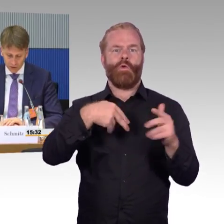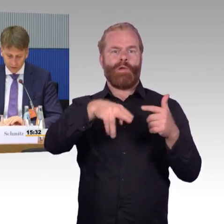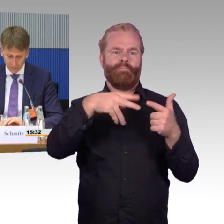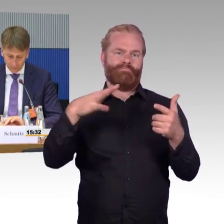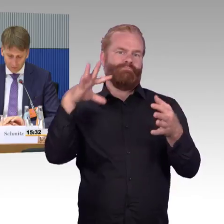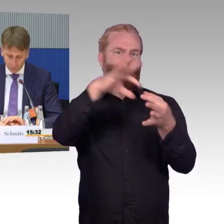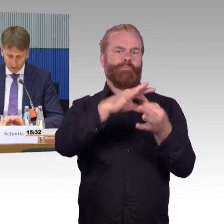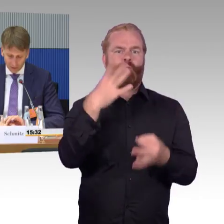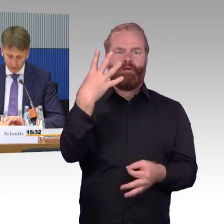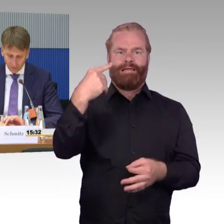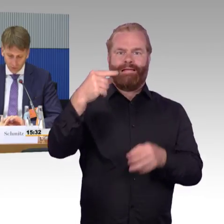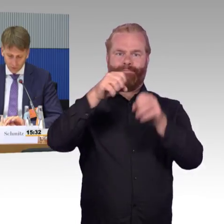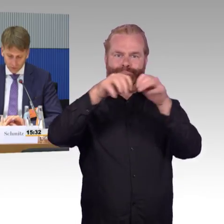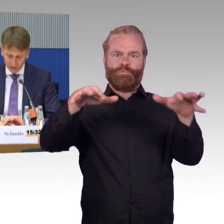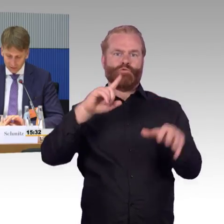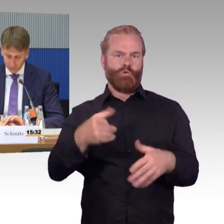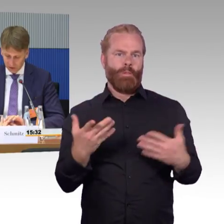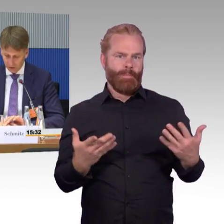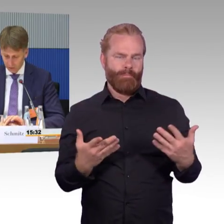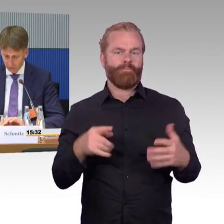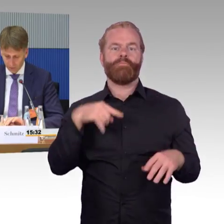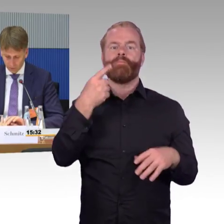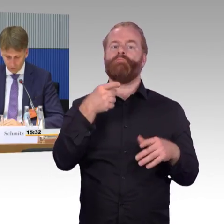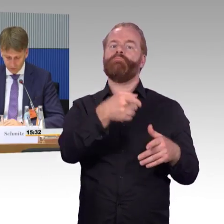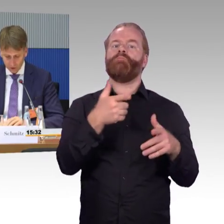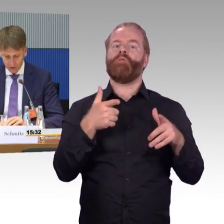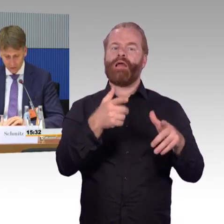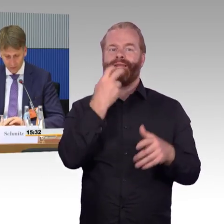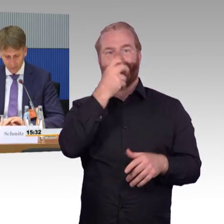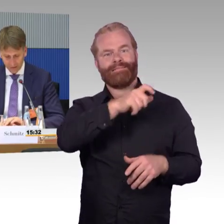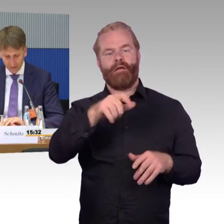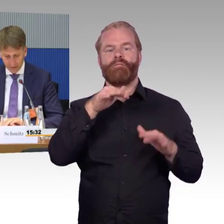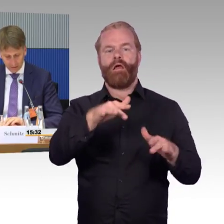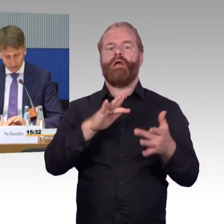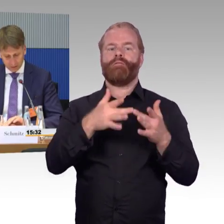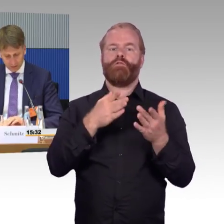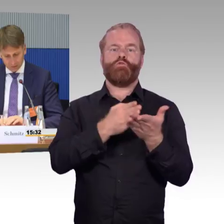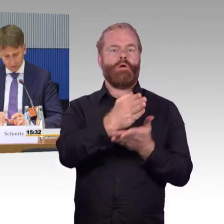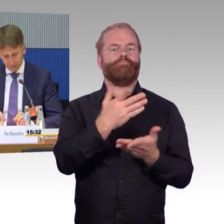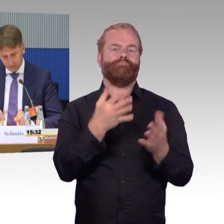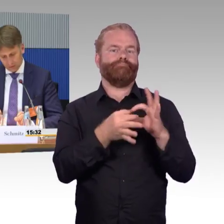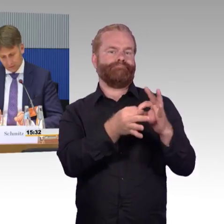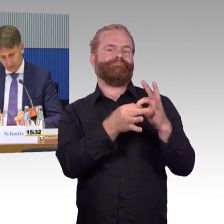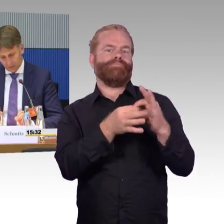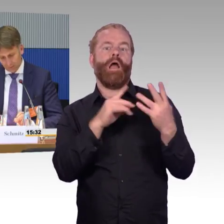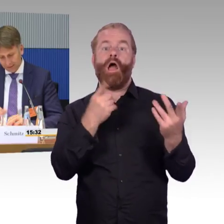und auch hier entsprechende Funk- und Datenübertragungen sicherstellen können.